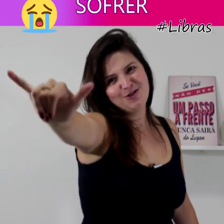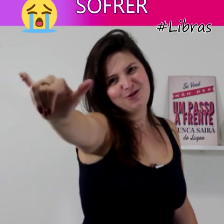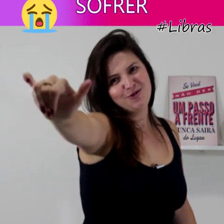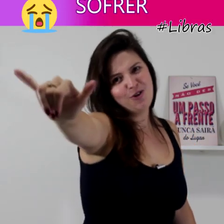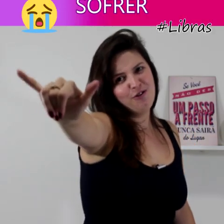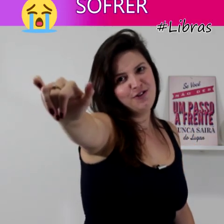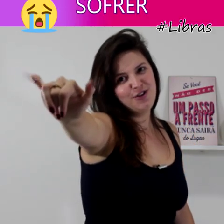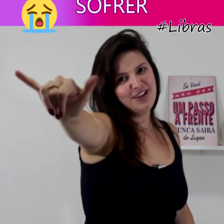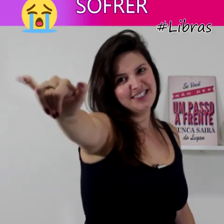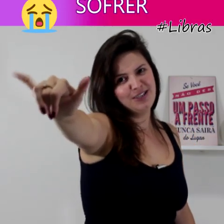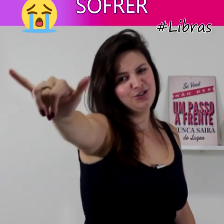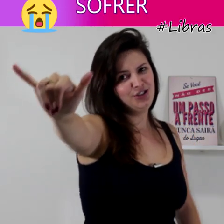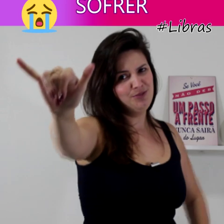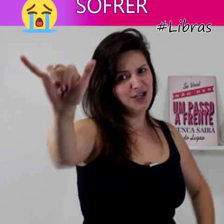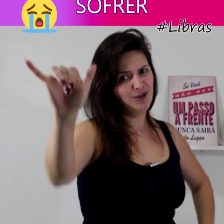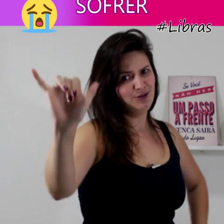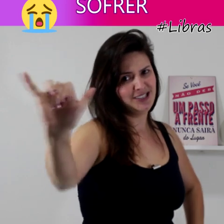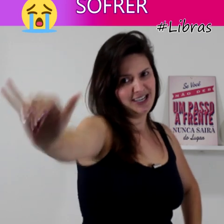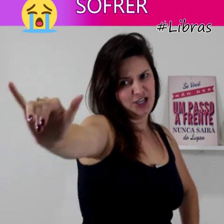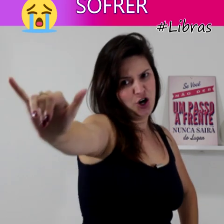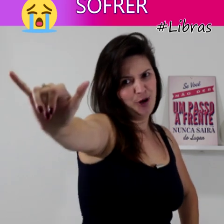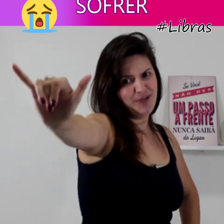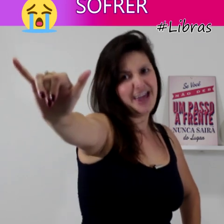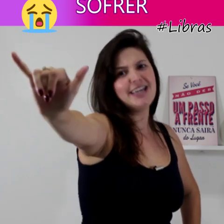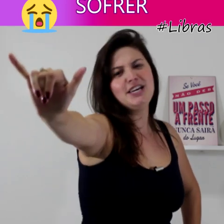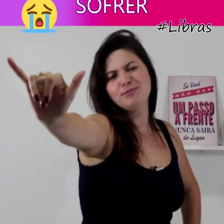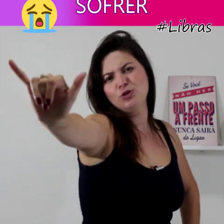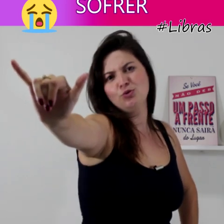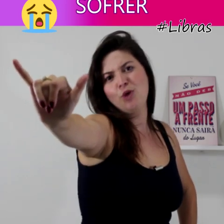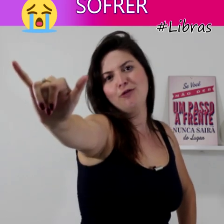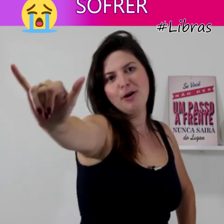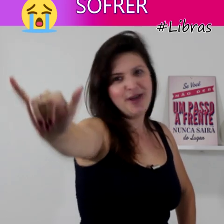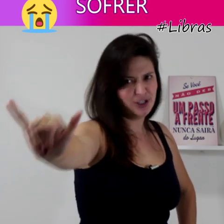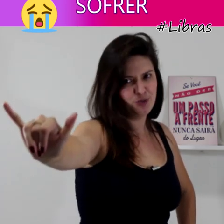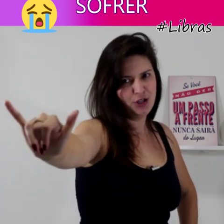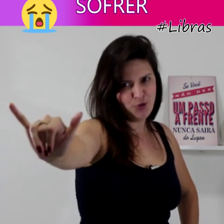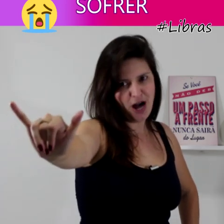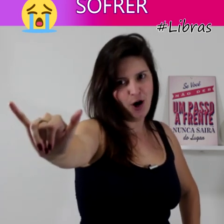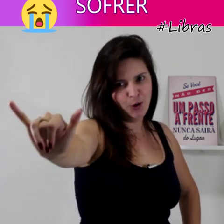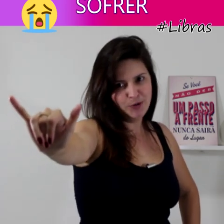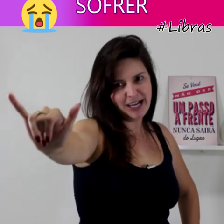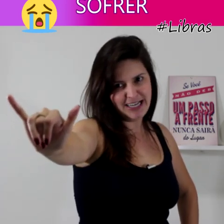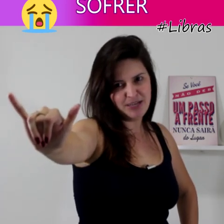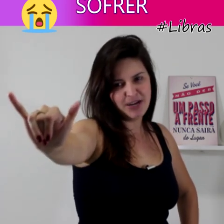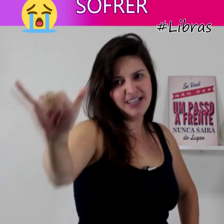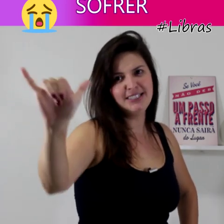configuração de mão em Y do alfabeto manual (de Libras)